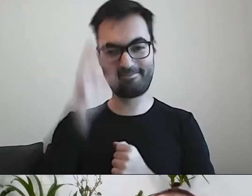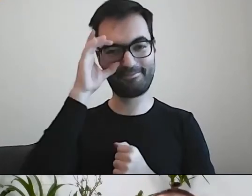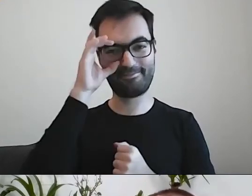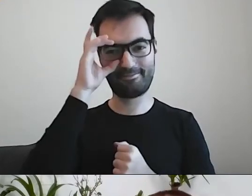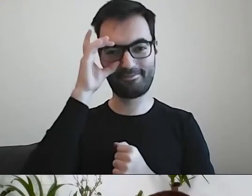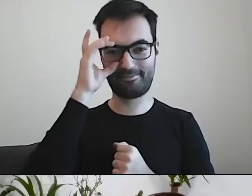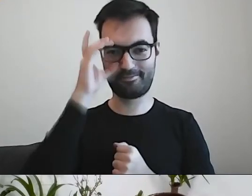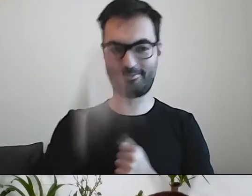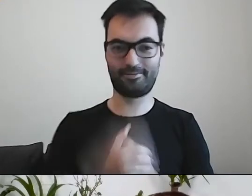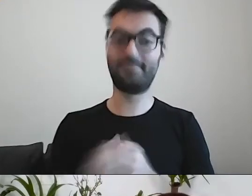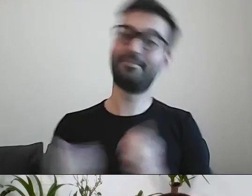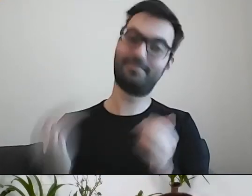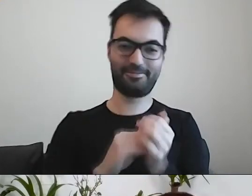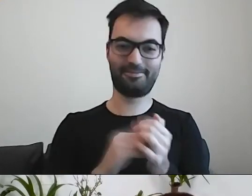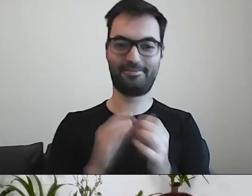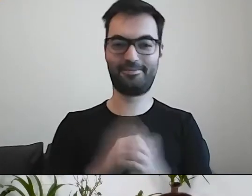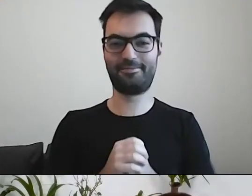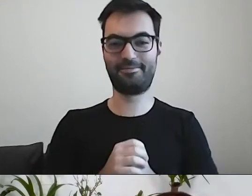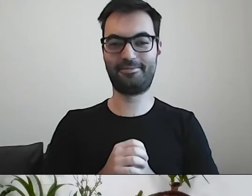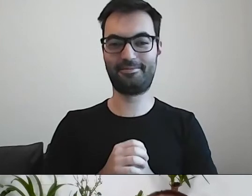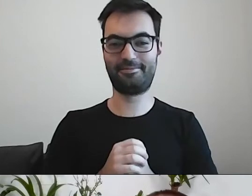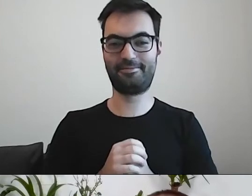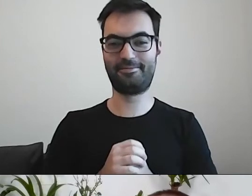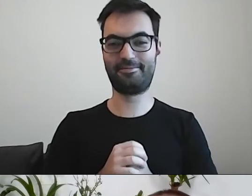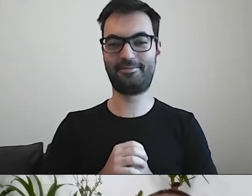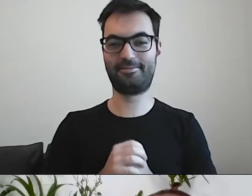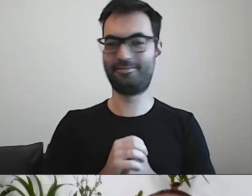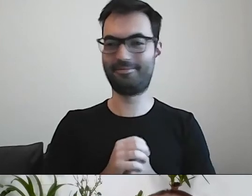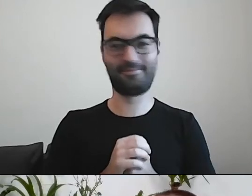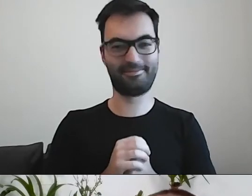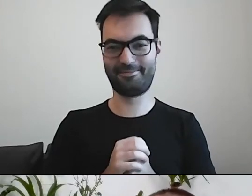I dokonać realizacji nabycia na drodze przeprowadzenia transakcji kupna-sprzedaży.